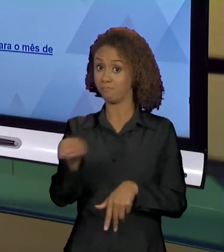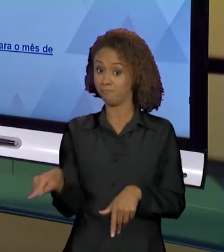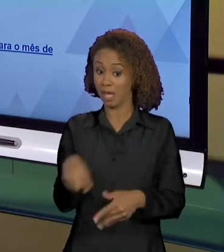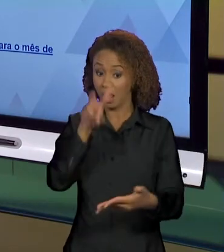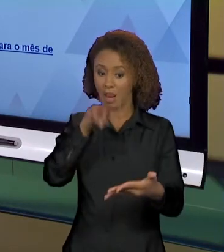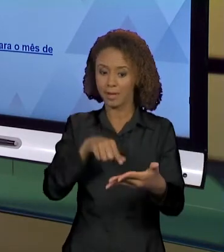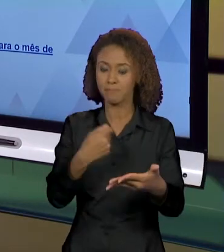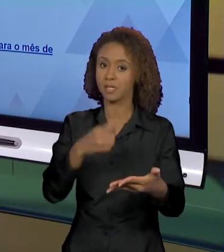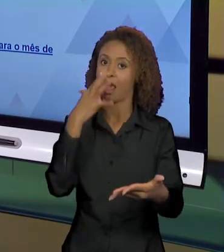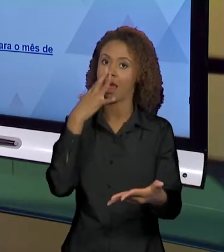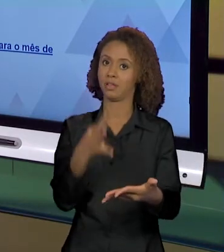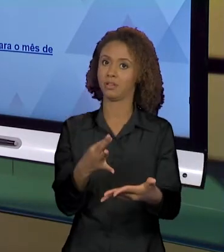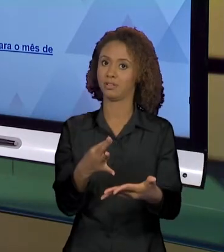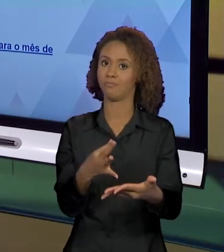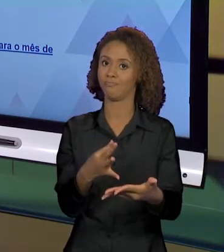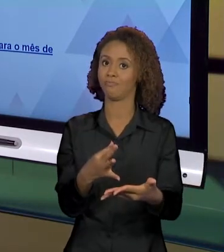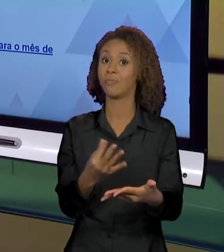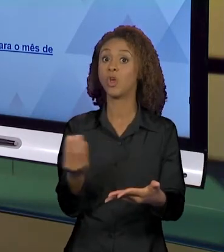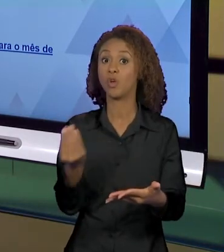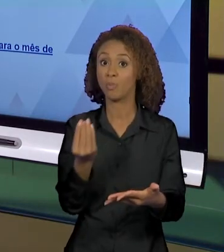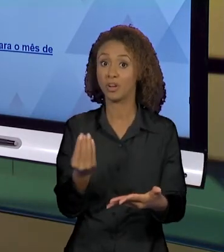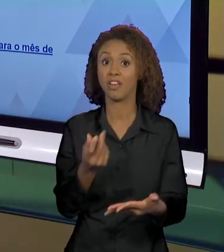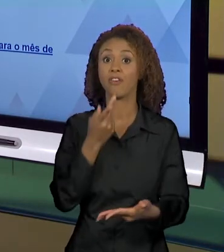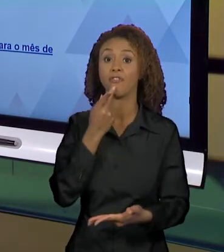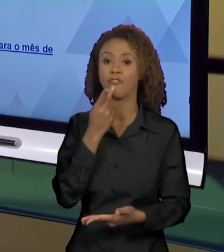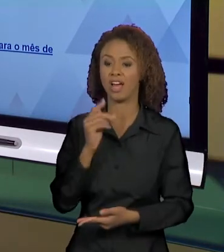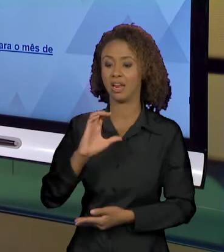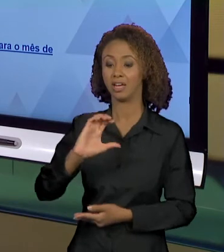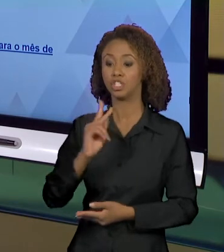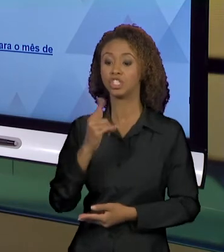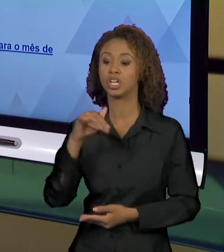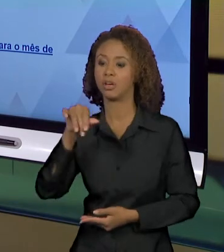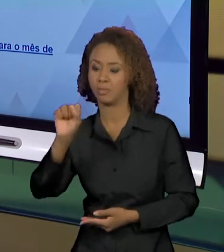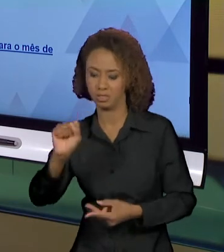ISSO, PORQUE AO DIZER CHAMAS, OU AO DIZER